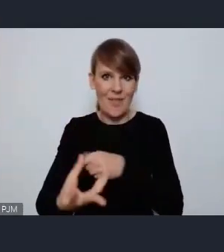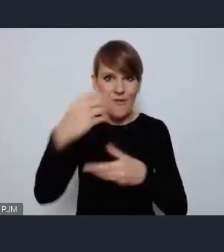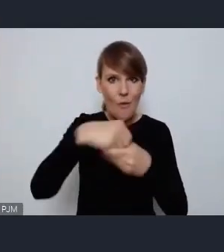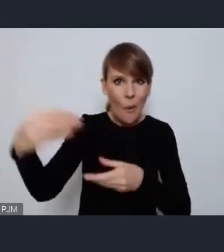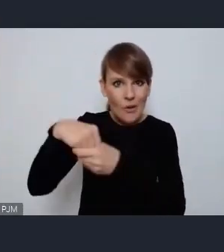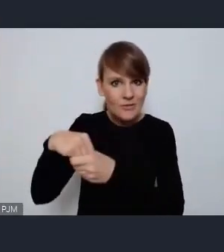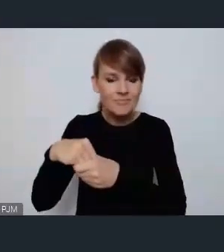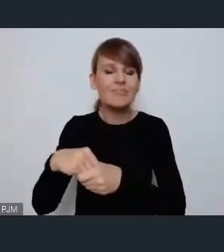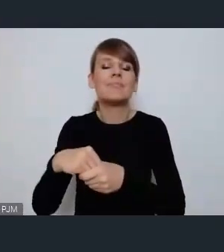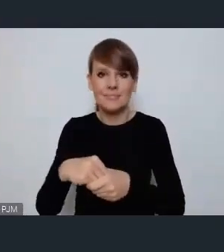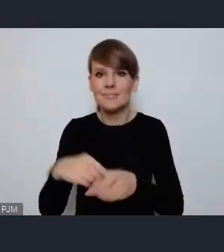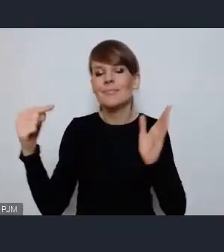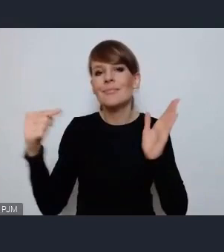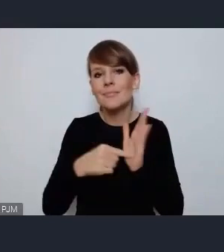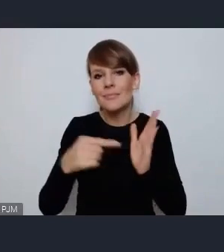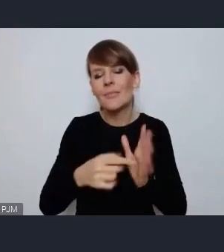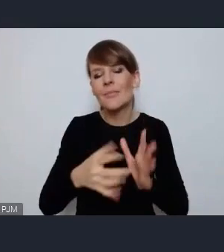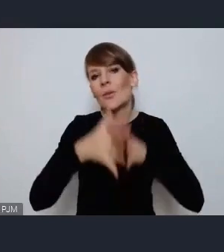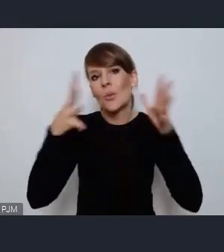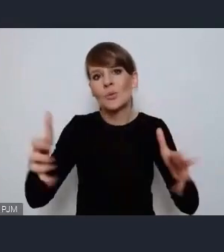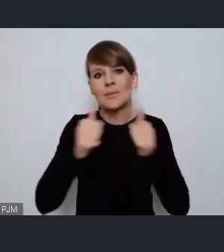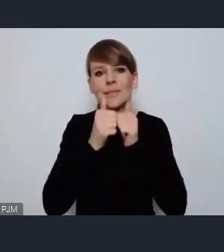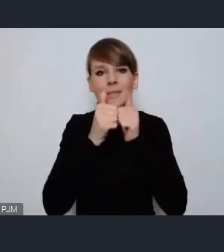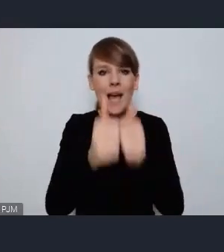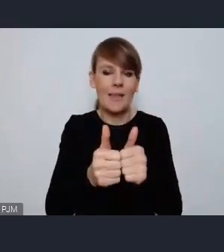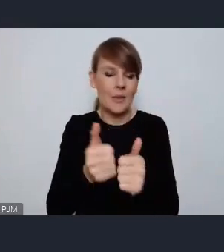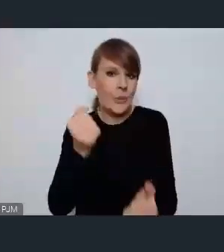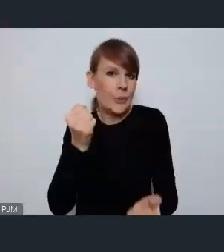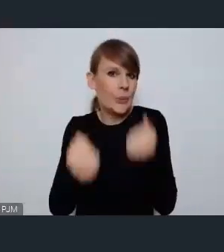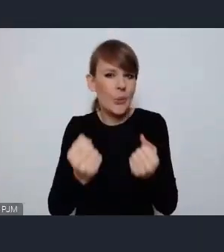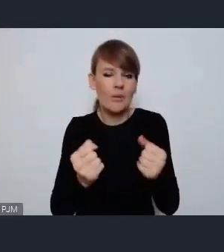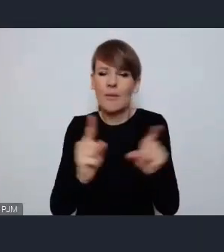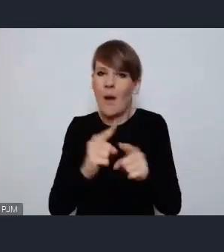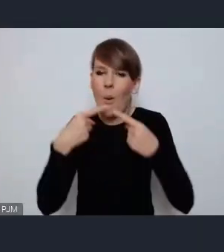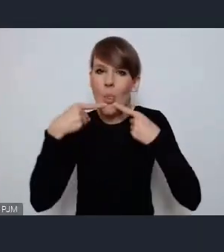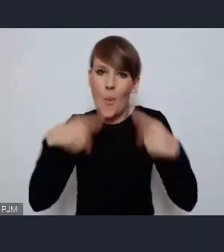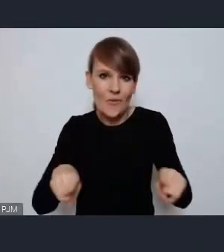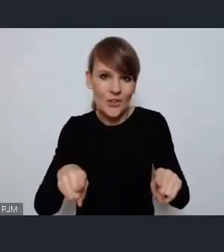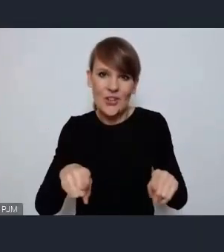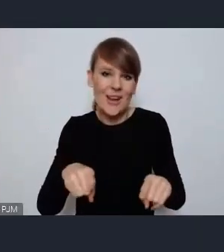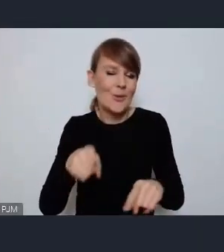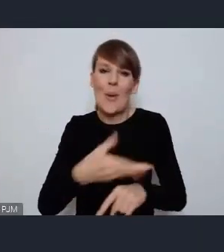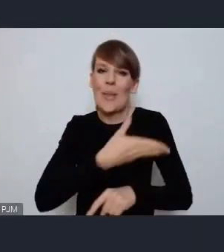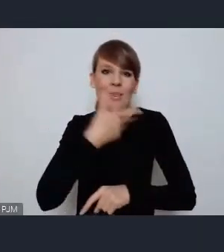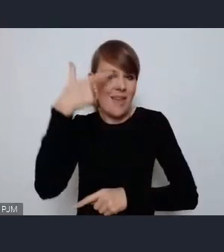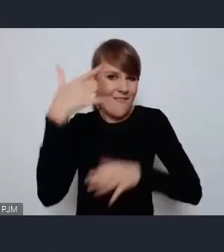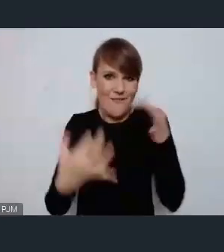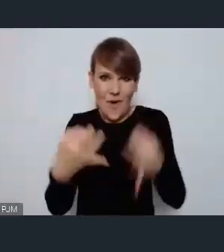To jest wielkie zadanie, wielkie wyzwanie i wielka odpowiedzialność nie ma co do tego żadnej wątpliwości,